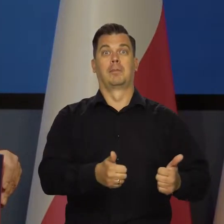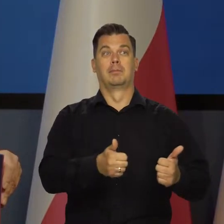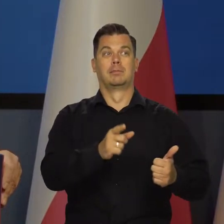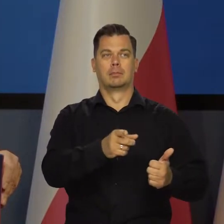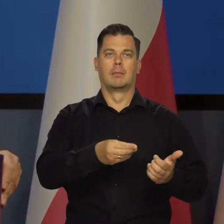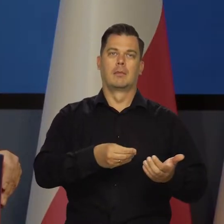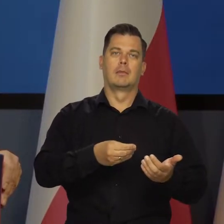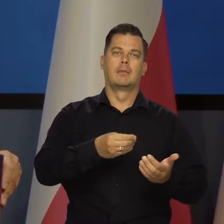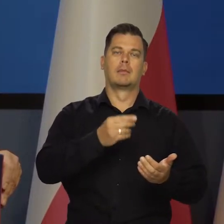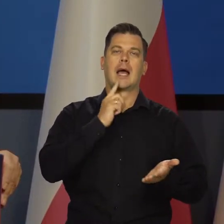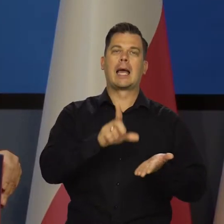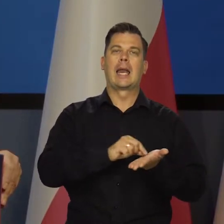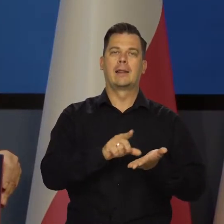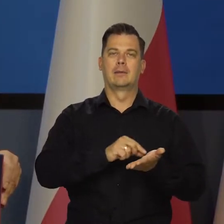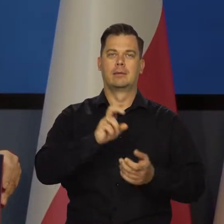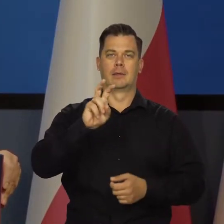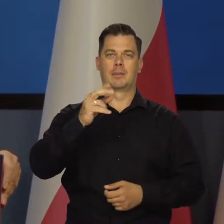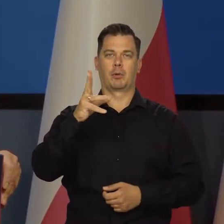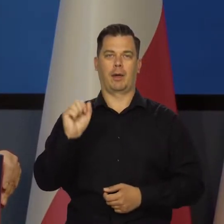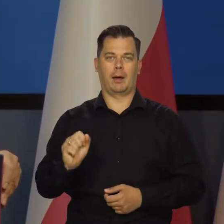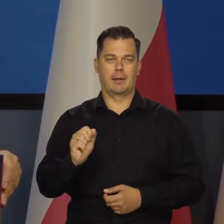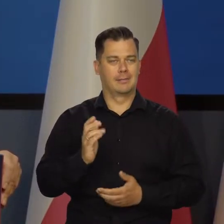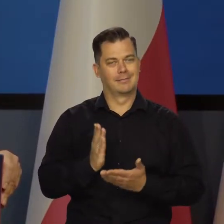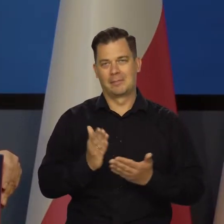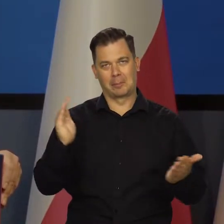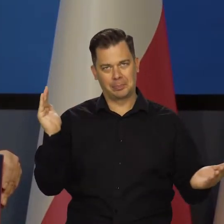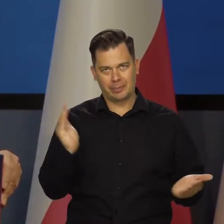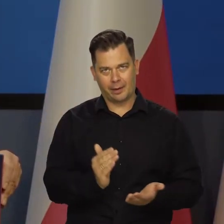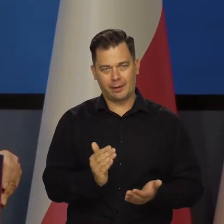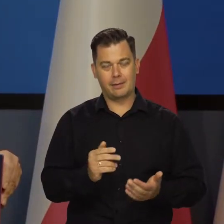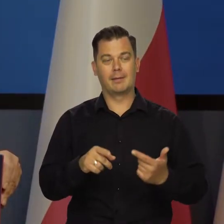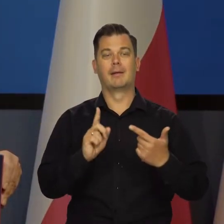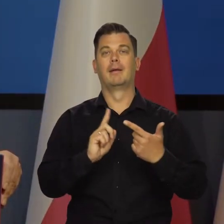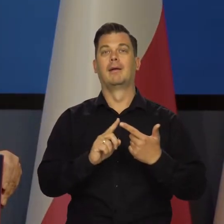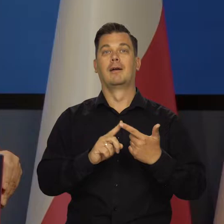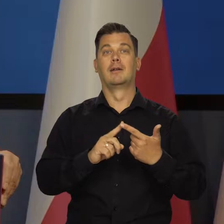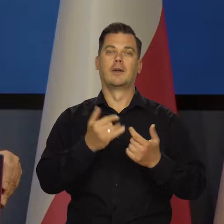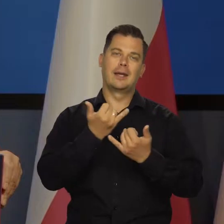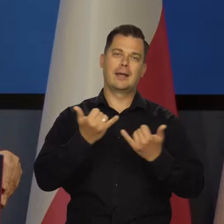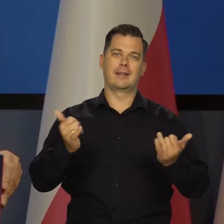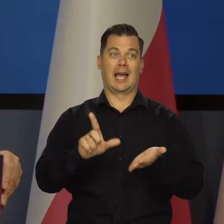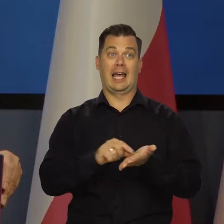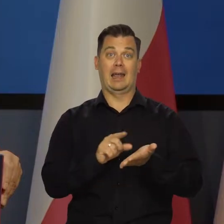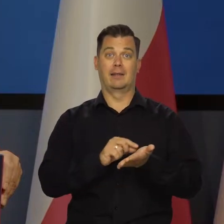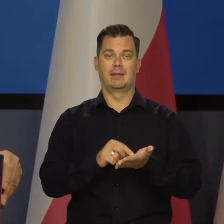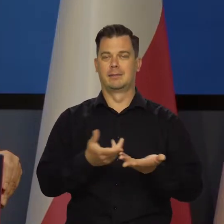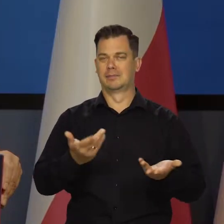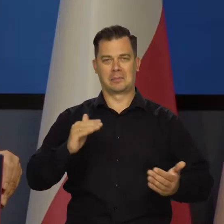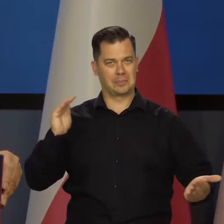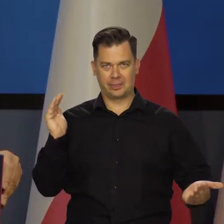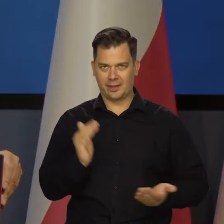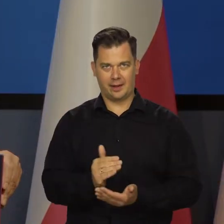Zastopowała udzielanie dalszych kredytów hipotecznych. Niestety ograniczała branie innych kredytów